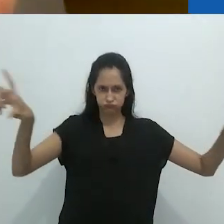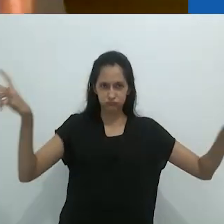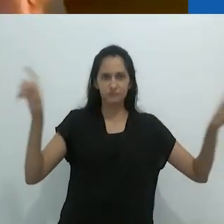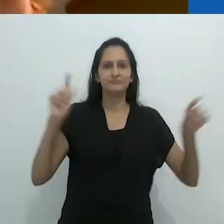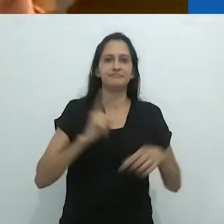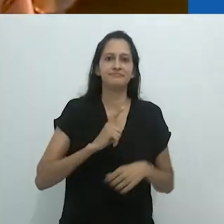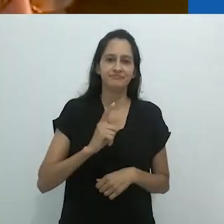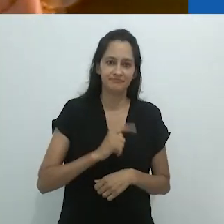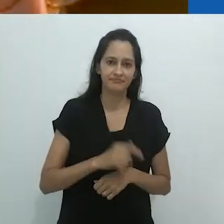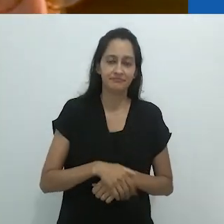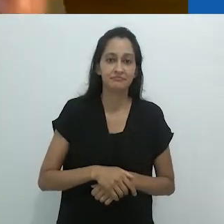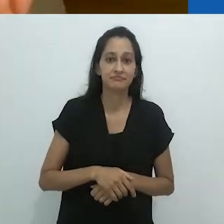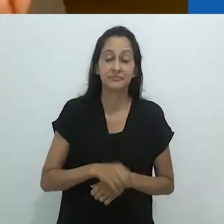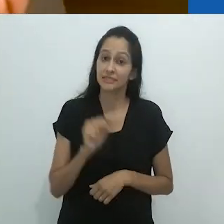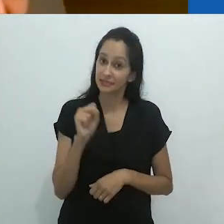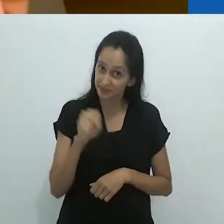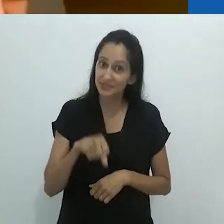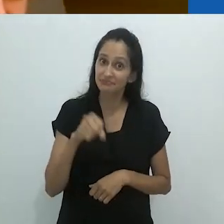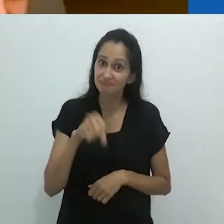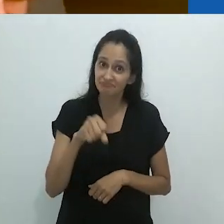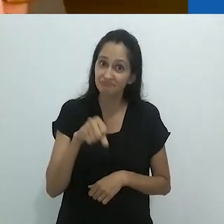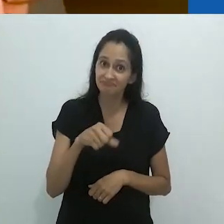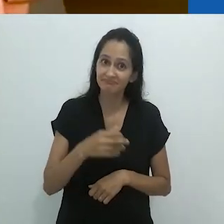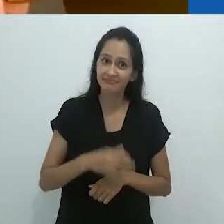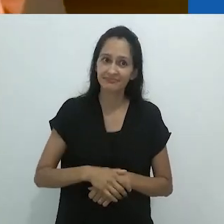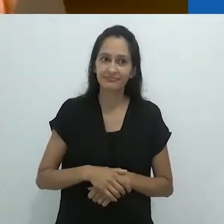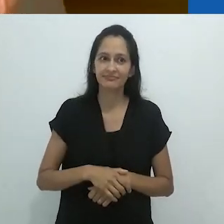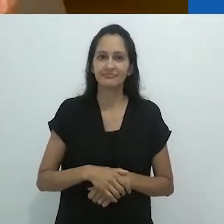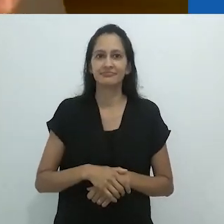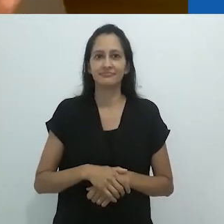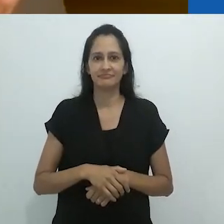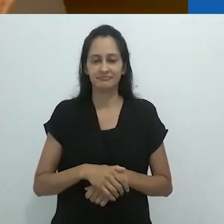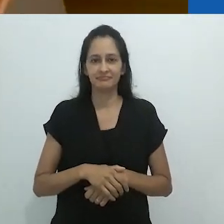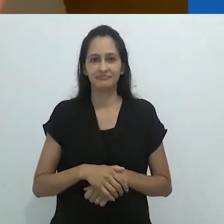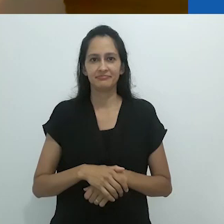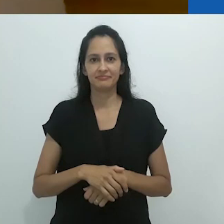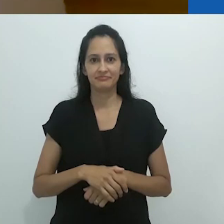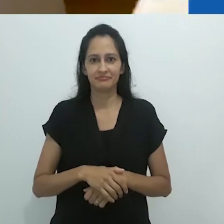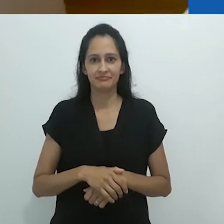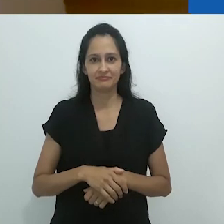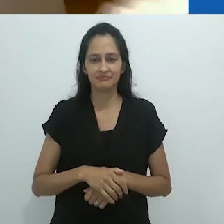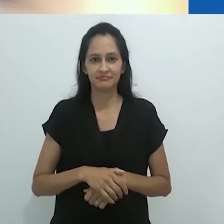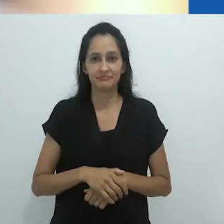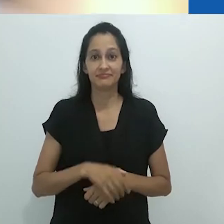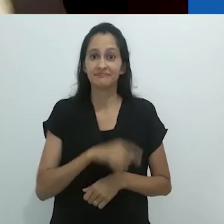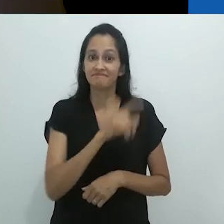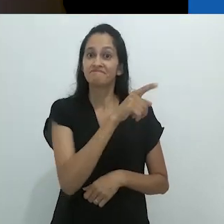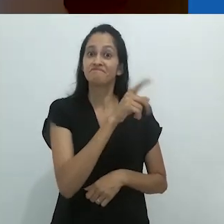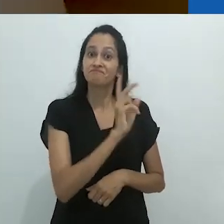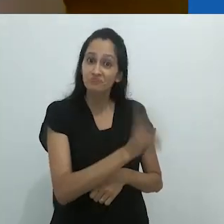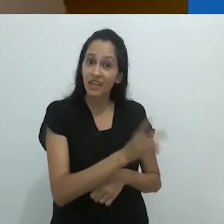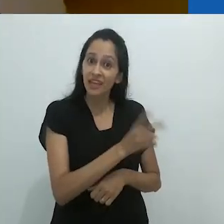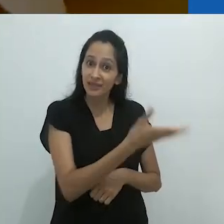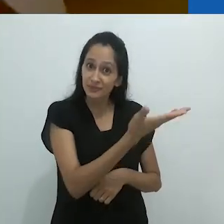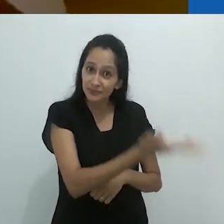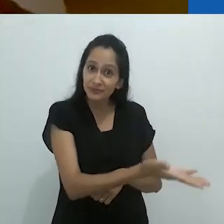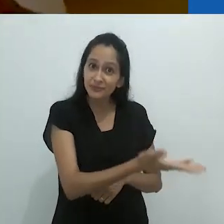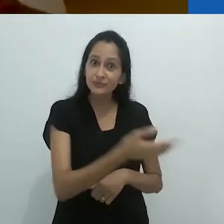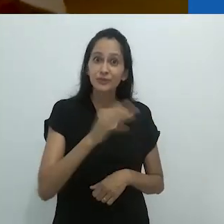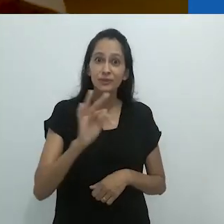Sim! Era o mesmo Tom, o naturalista!